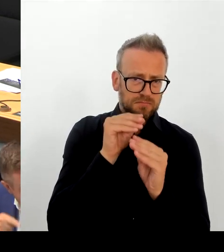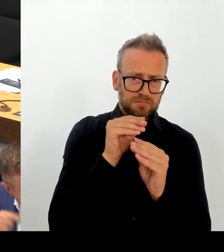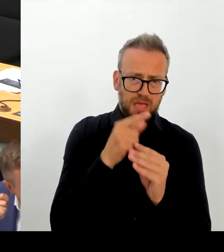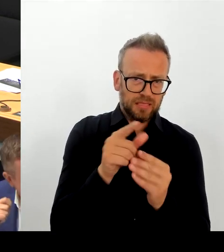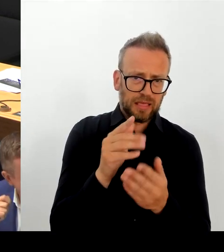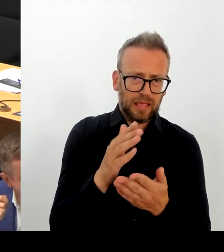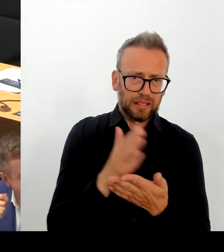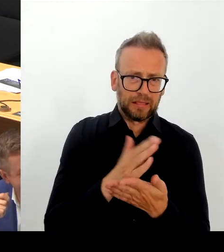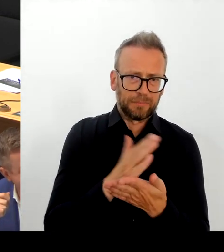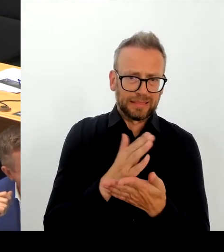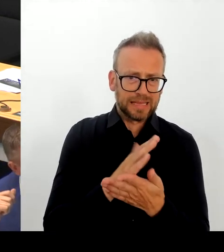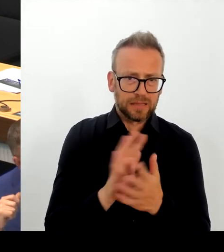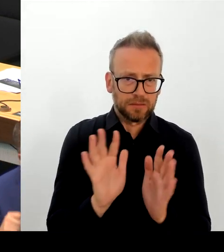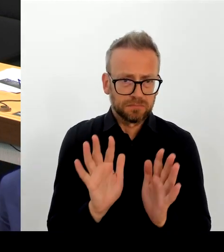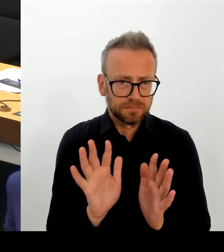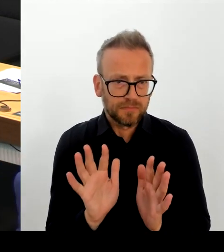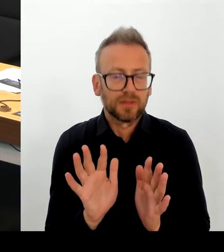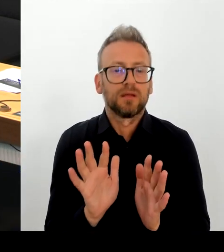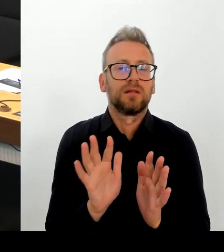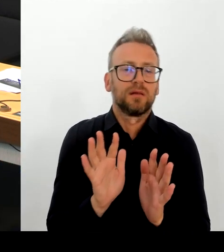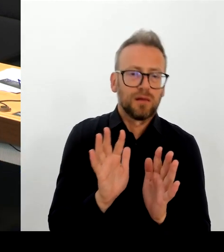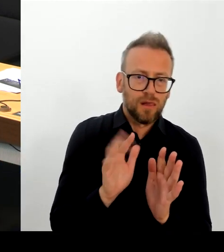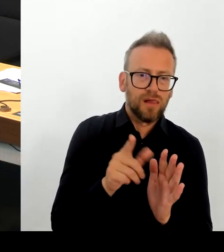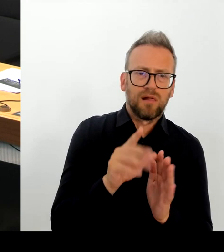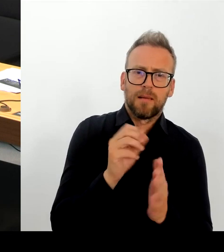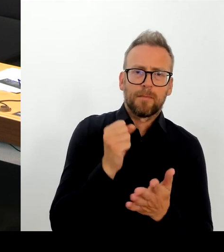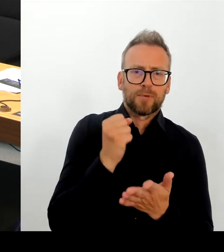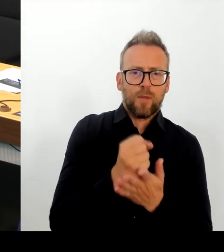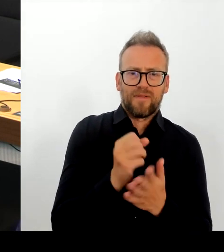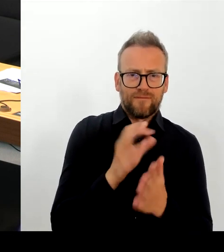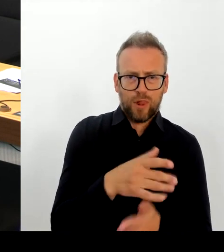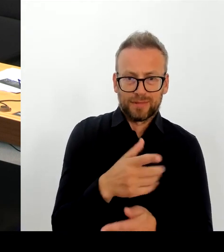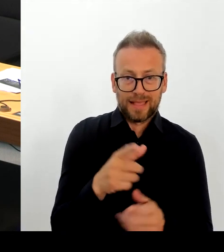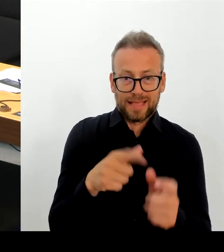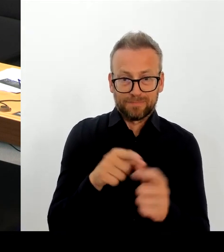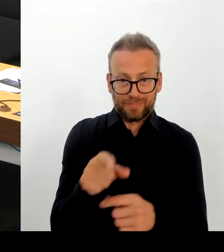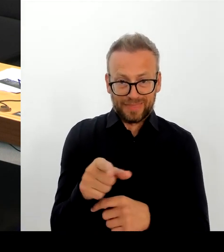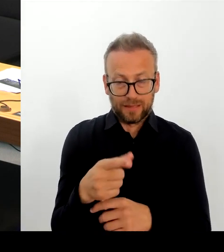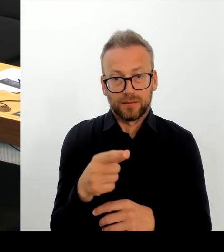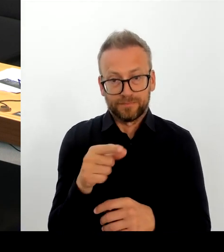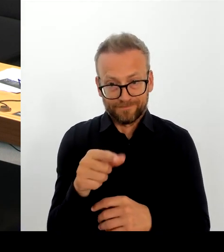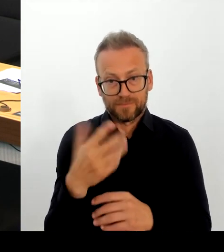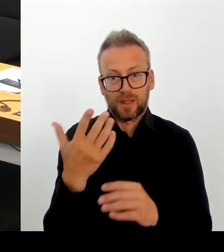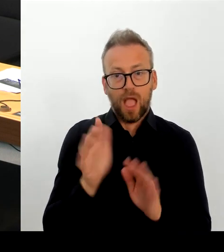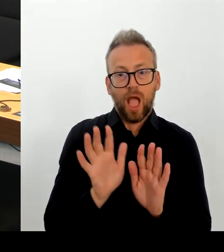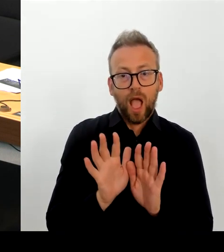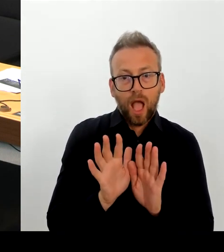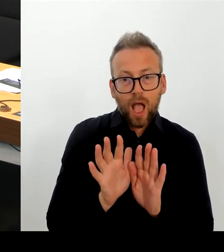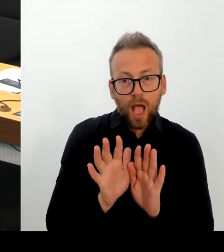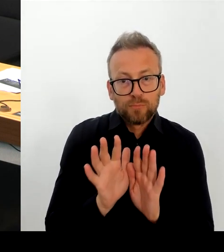Richtig ist, dass wir Menschen in Not nicht im Mittelmeer ertrinken lassen. Deshalb